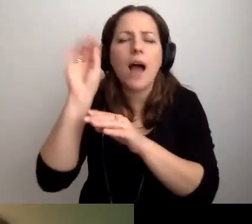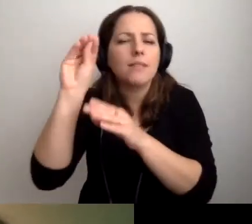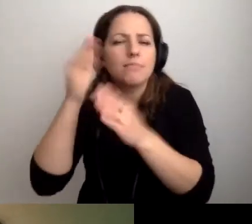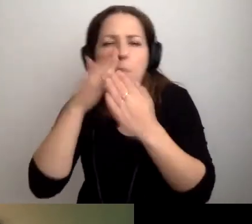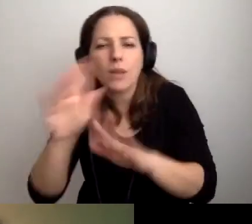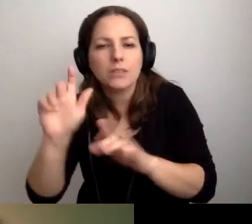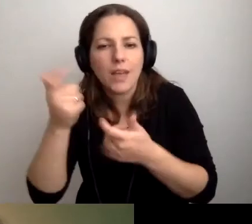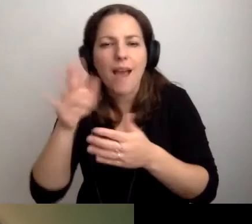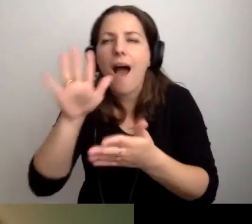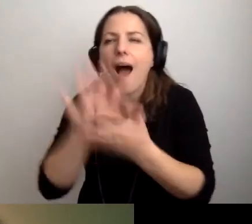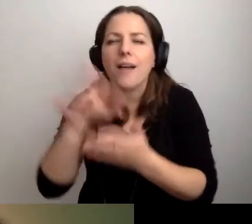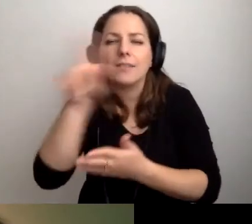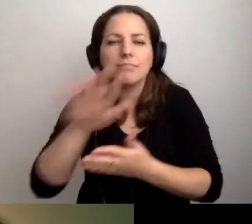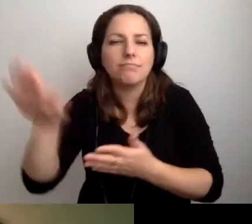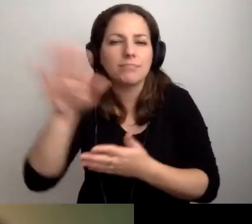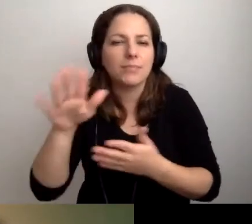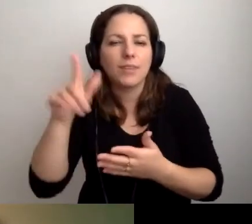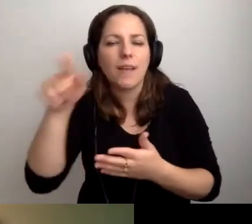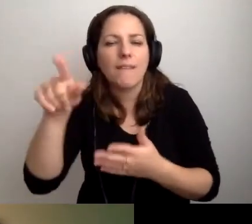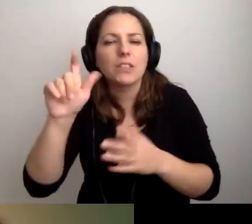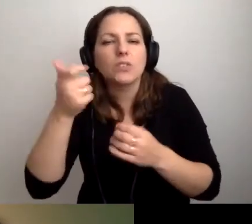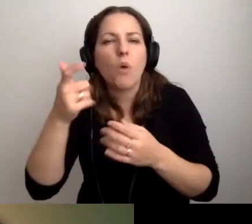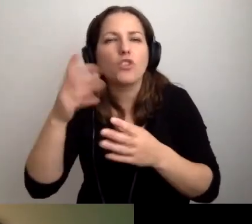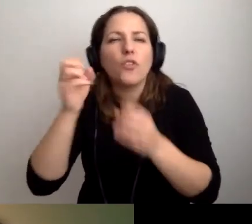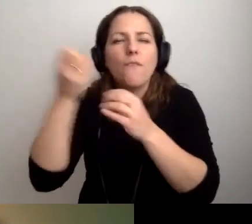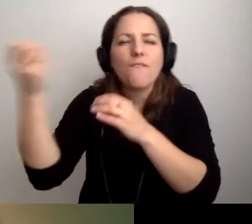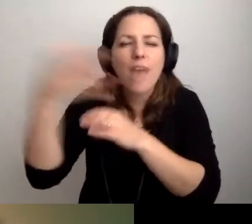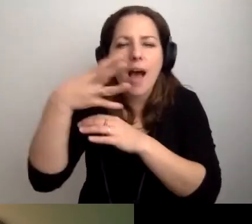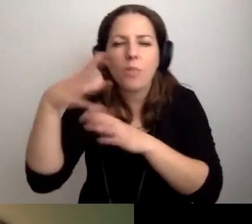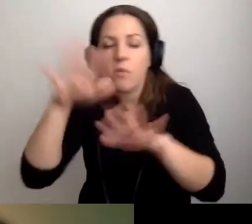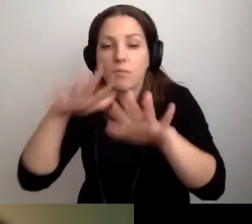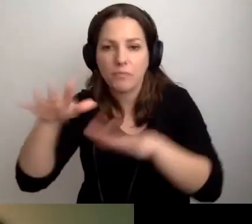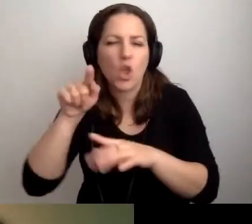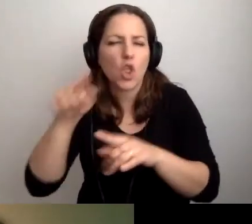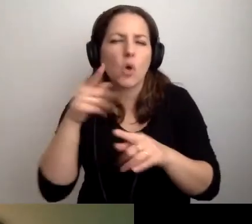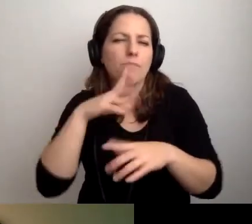Jaka jest charakterystyka, emocja, jak się rozpływa światło. To rozwiązania szczegółowe.